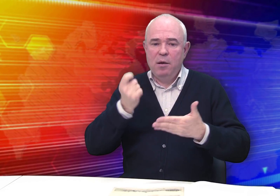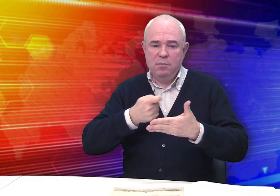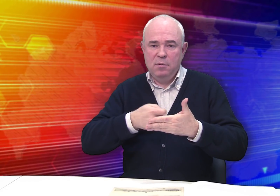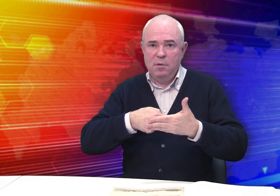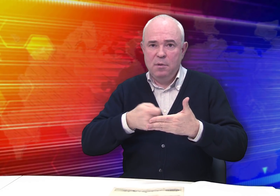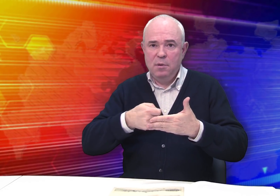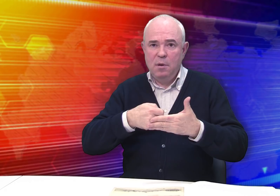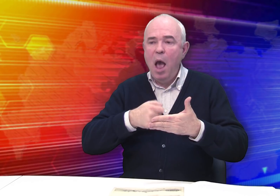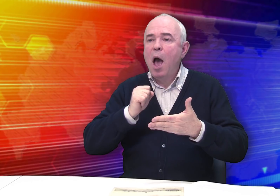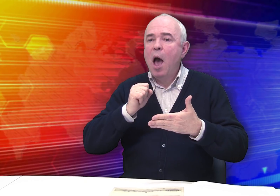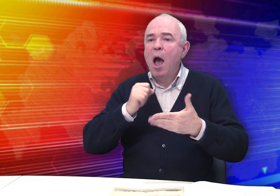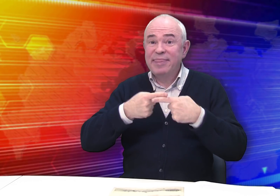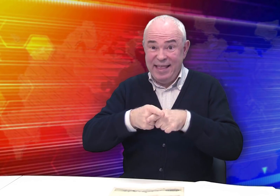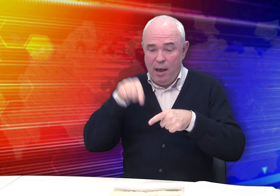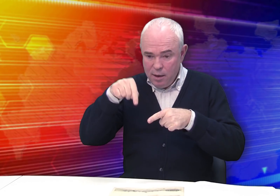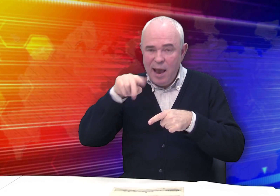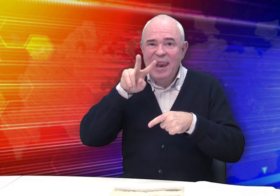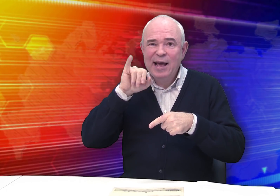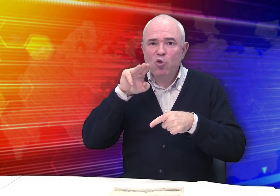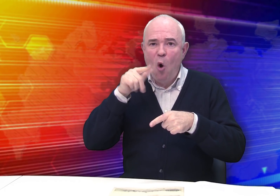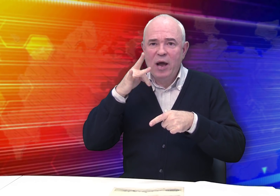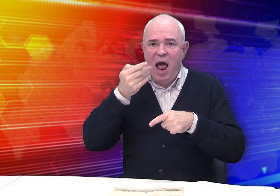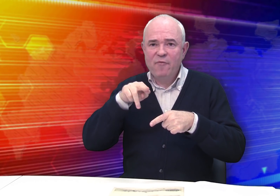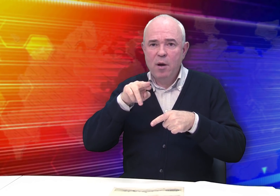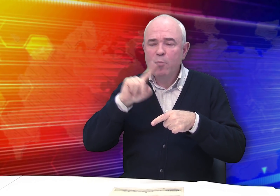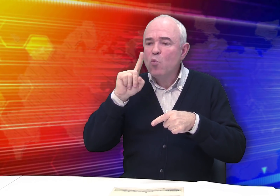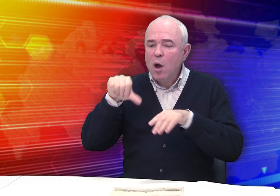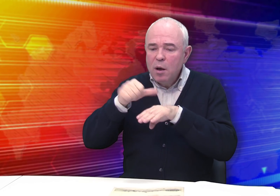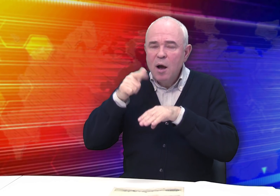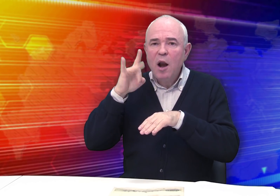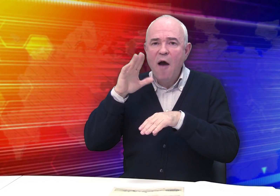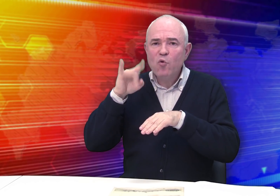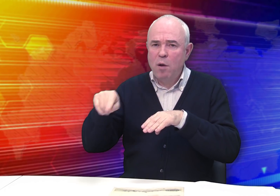получает распространение литография